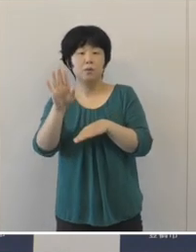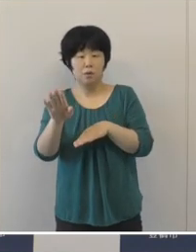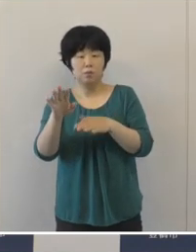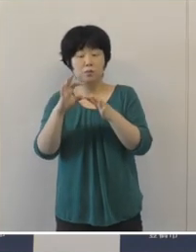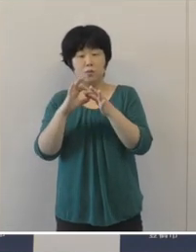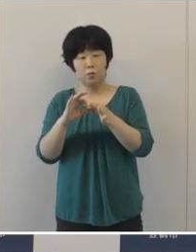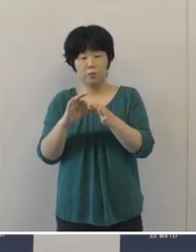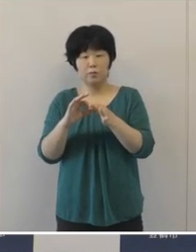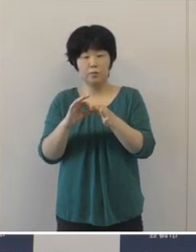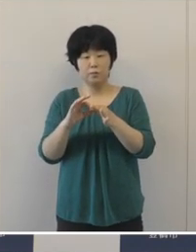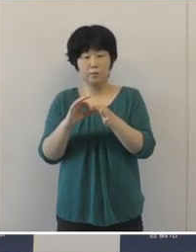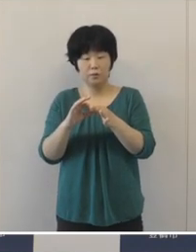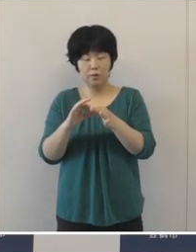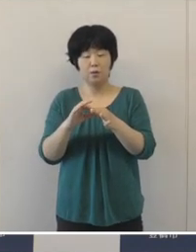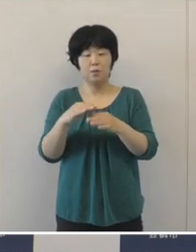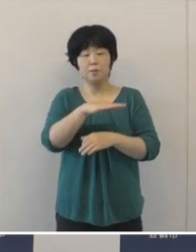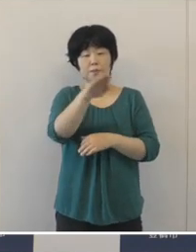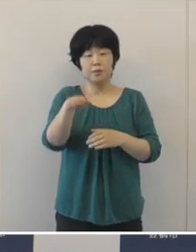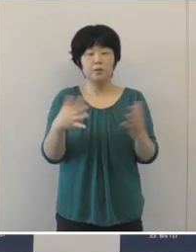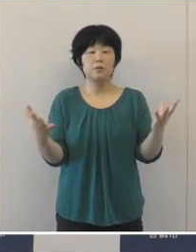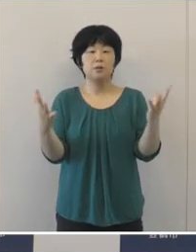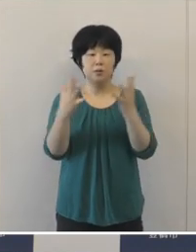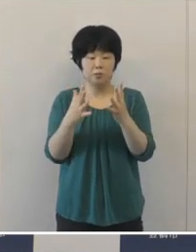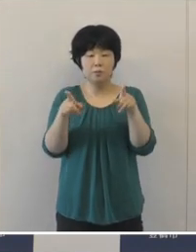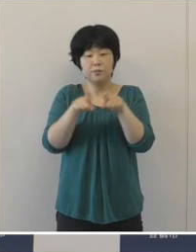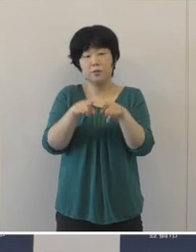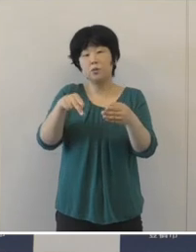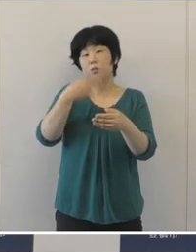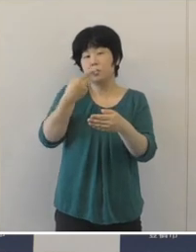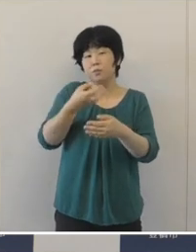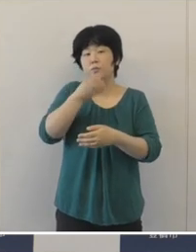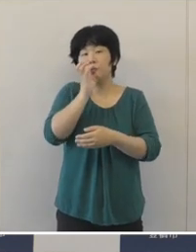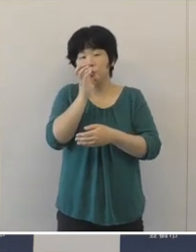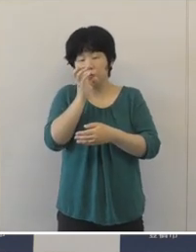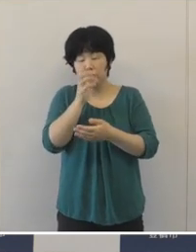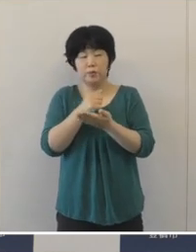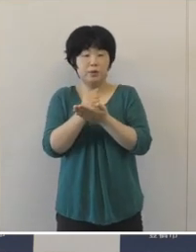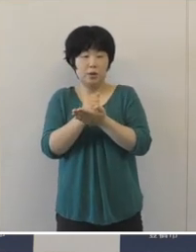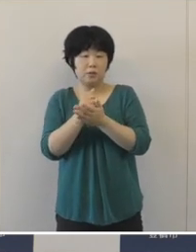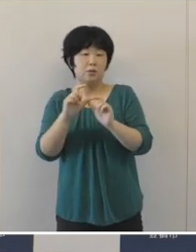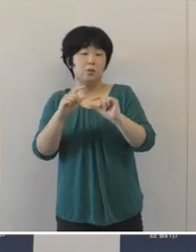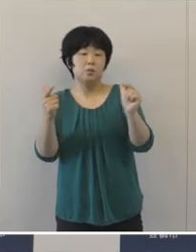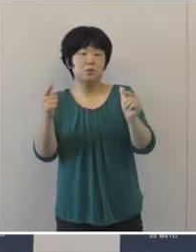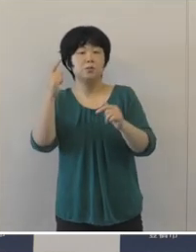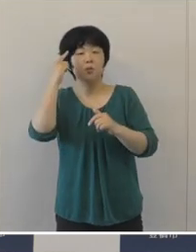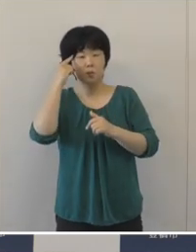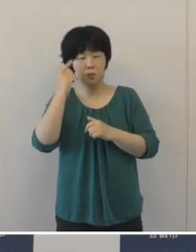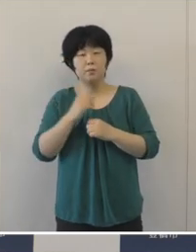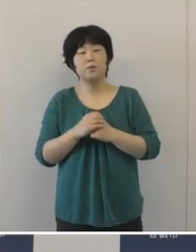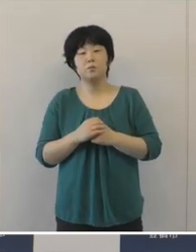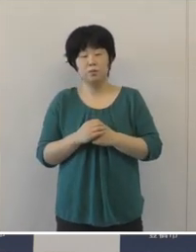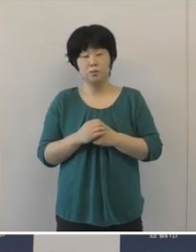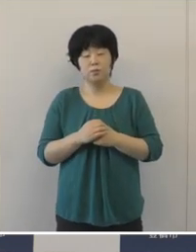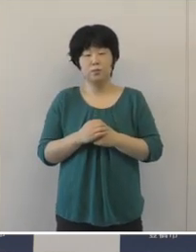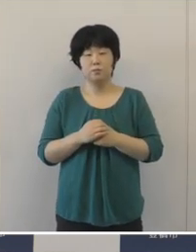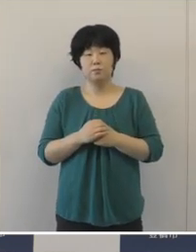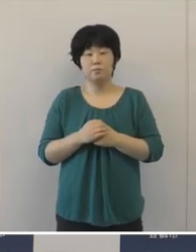人が集まって一緒に食事をする機会などが増えてくる時期でありますけれども、